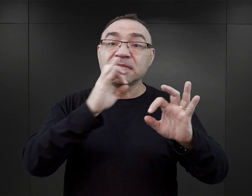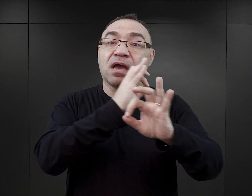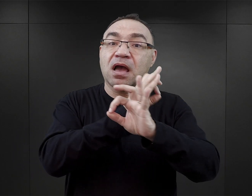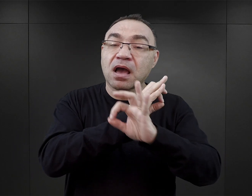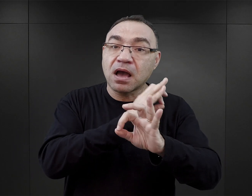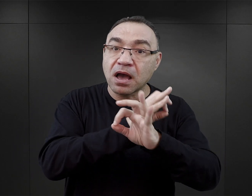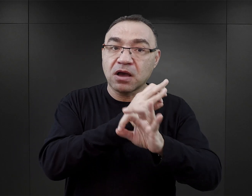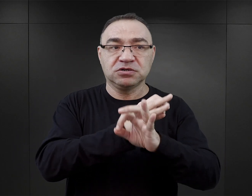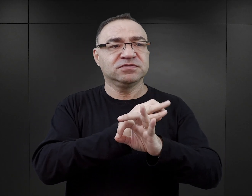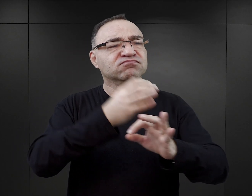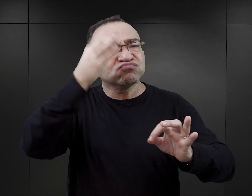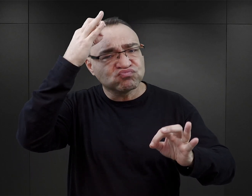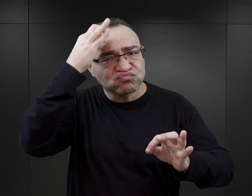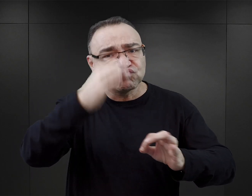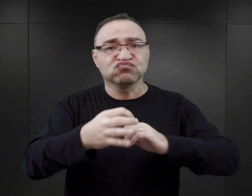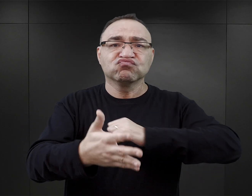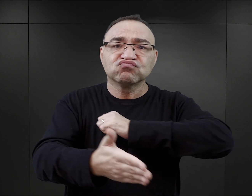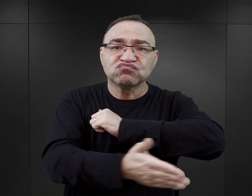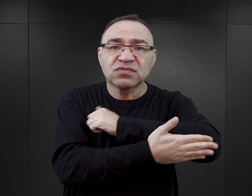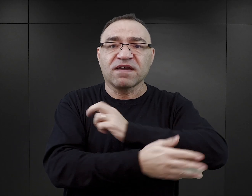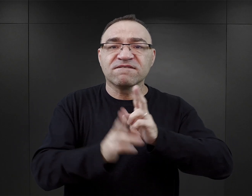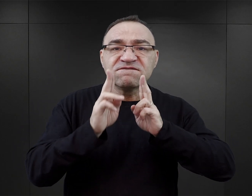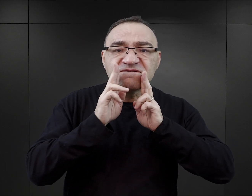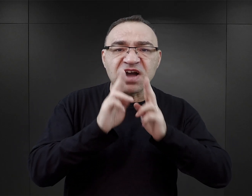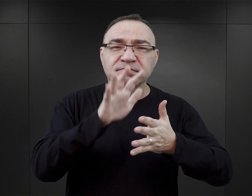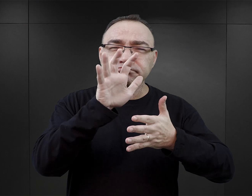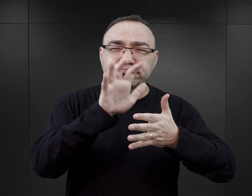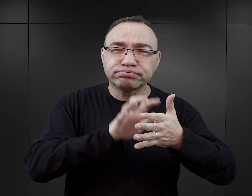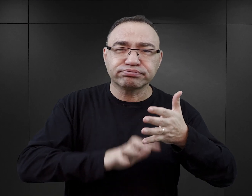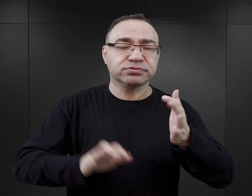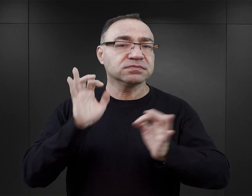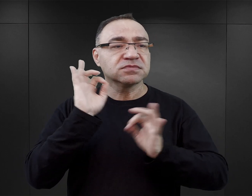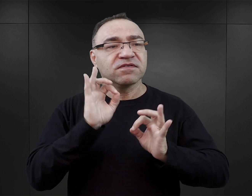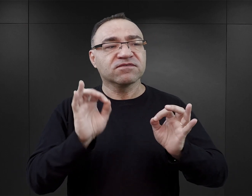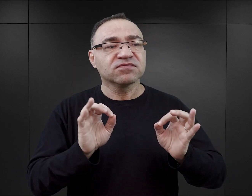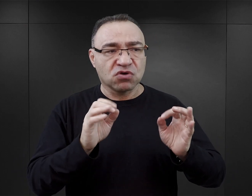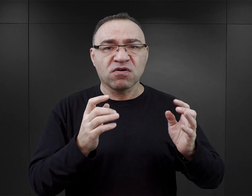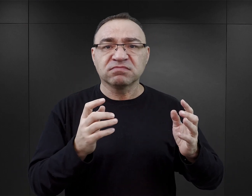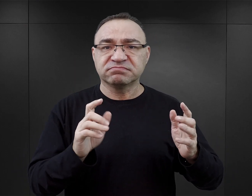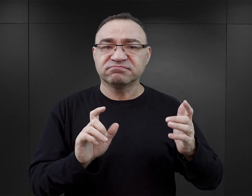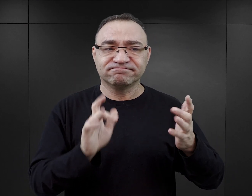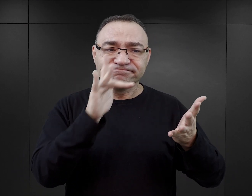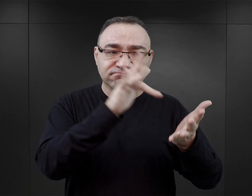zyskać rzetelną wiedzę faktograficzną, merytoryczną na temat tego wydarzenia historycznego, tego miejsca